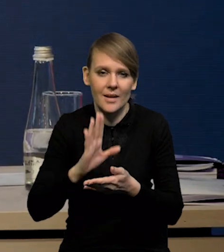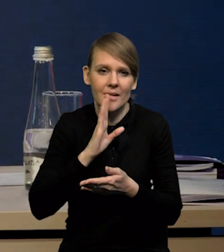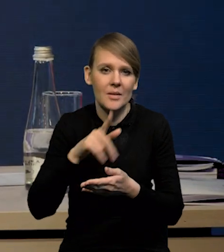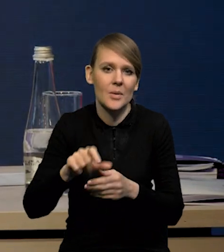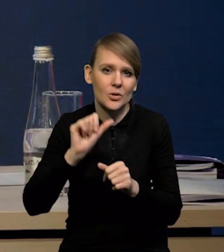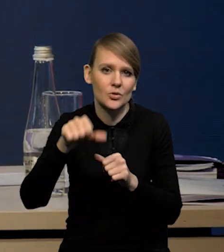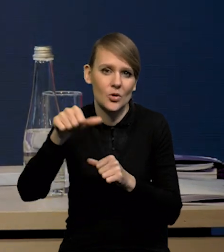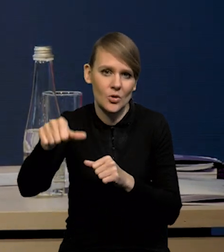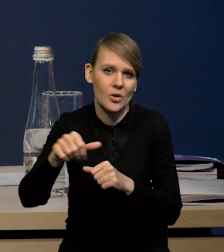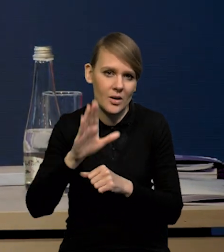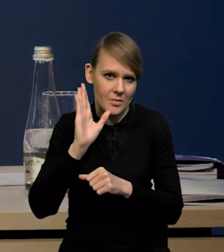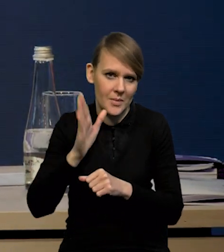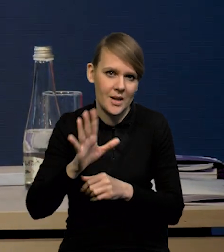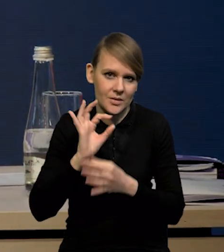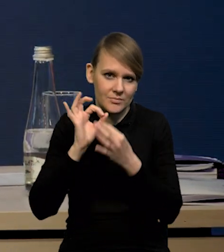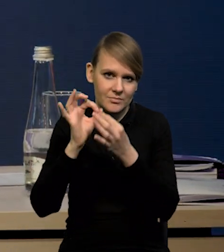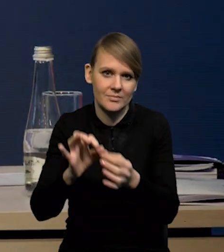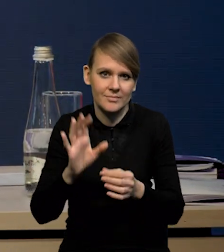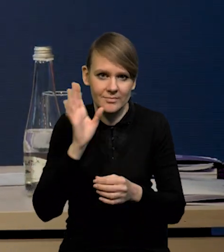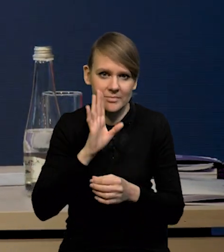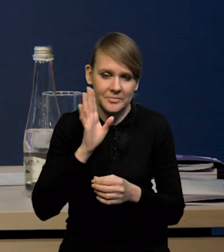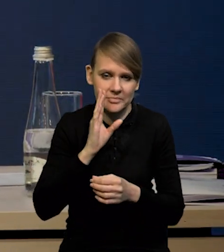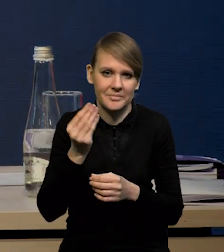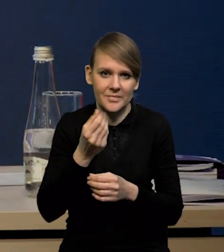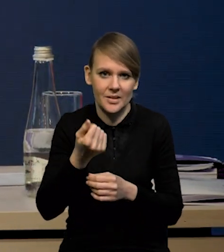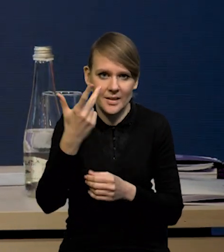się utrzyma z nami na kolejne kilka miesięcy.